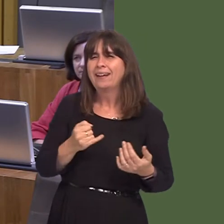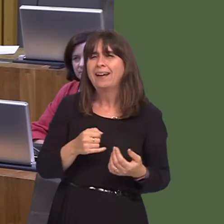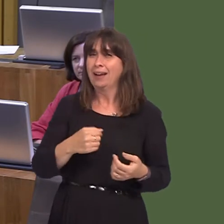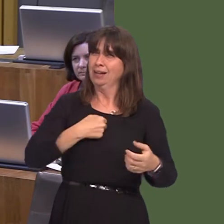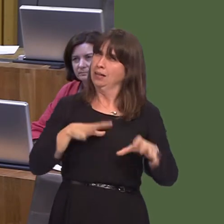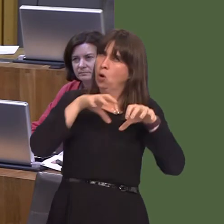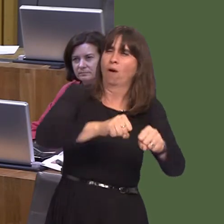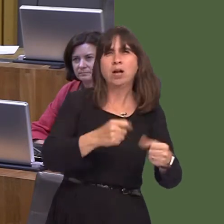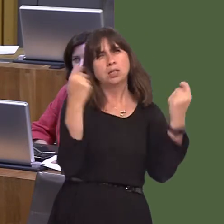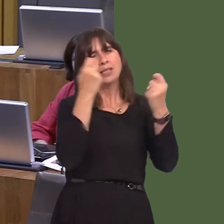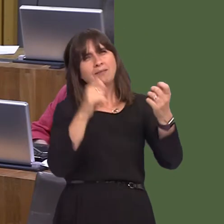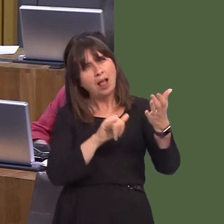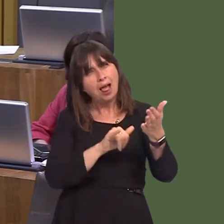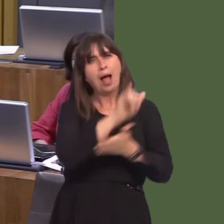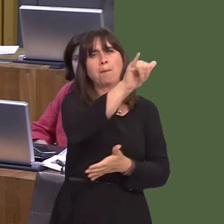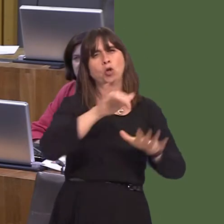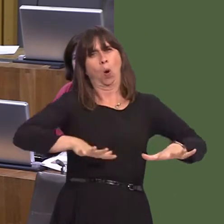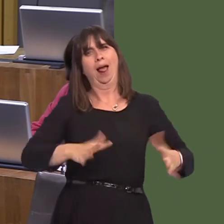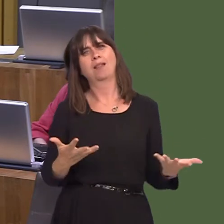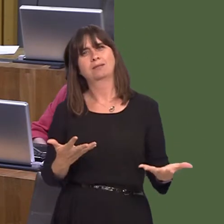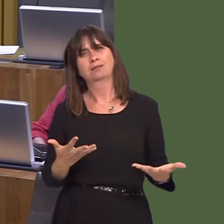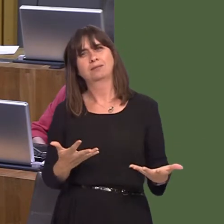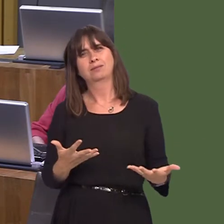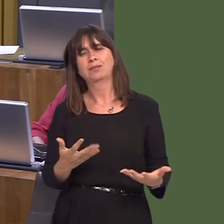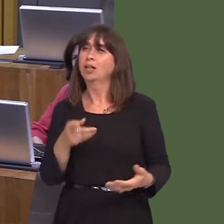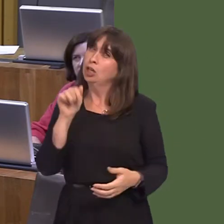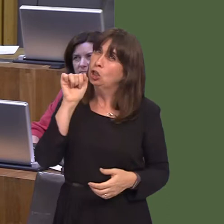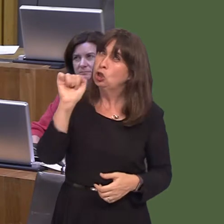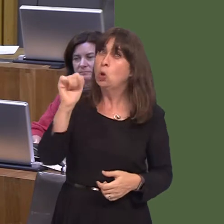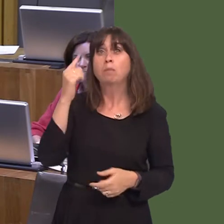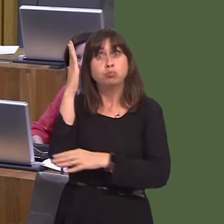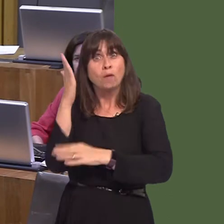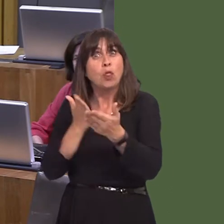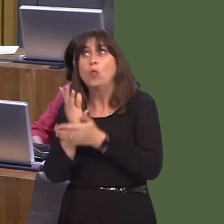He accuses us of mismanagement. Have a look at the way you've dealt with the railways.